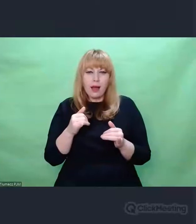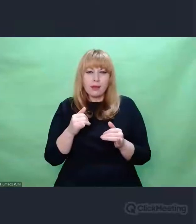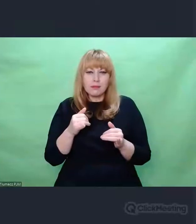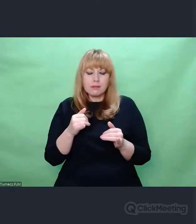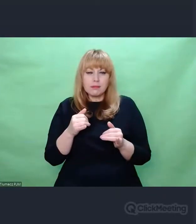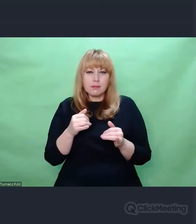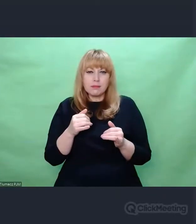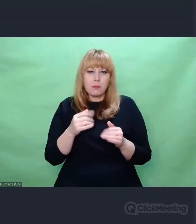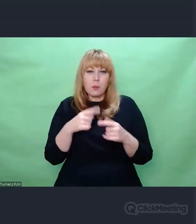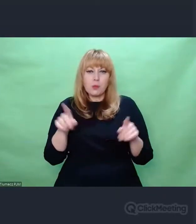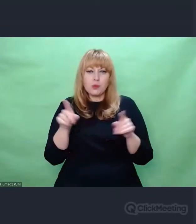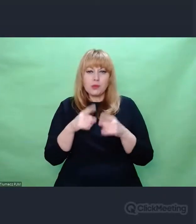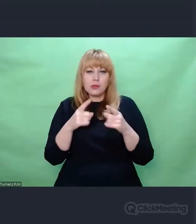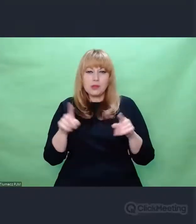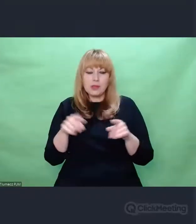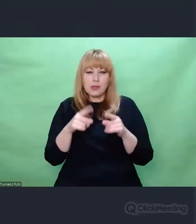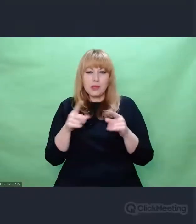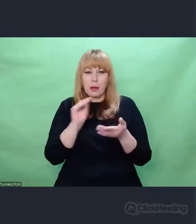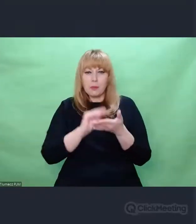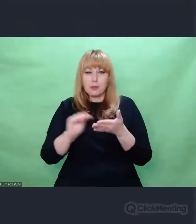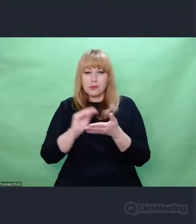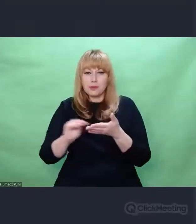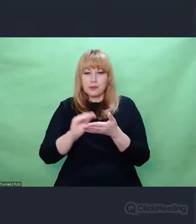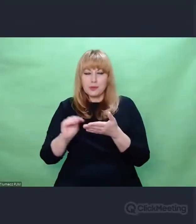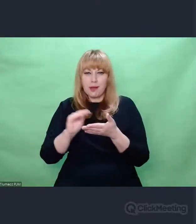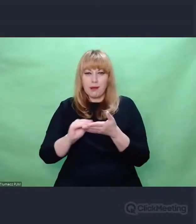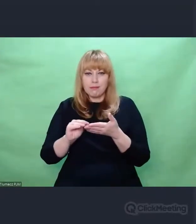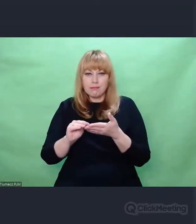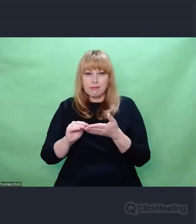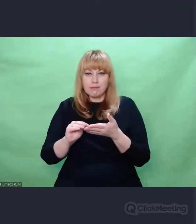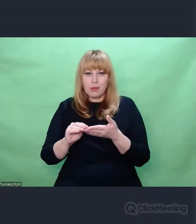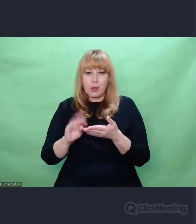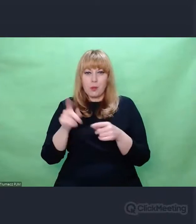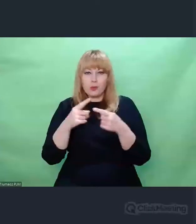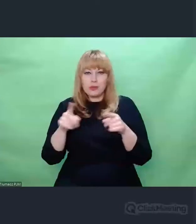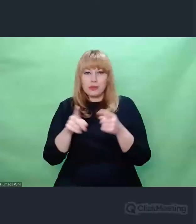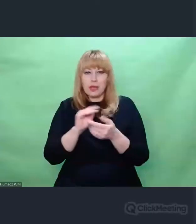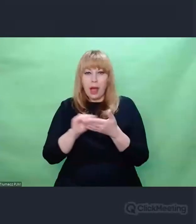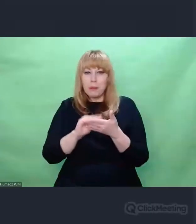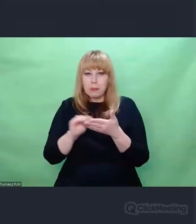I wyławianie tego porządku od strony deszyfrantów i ukrywanie tego porządku